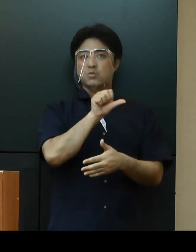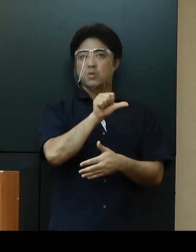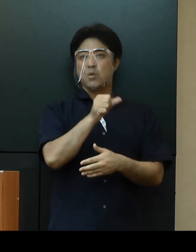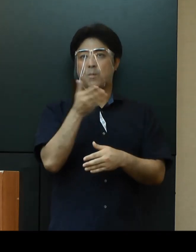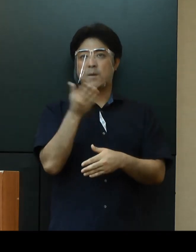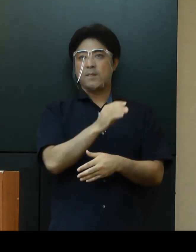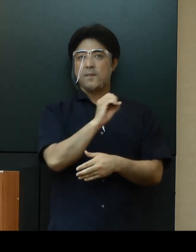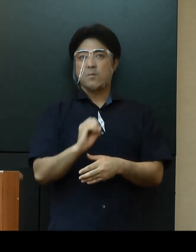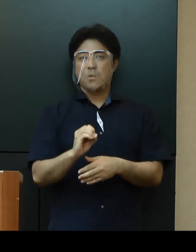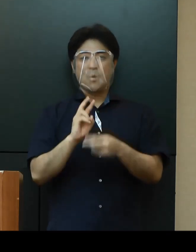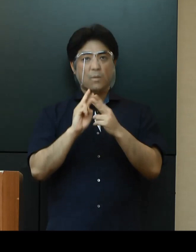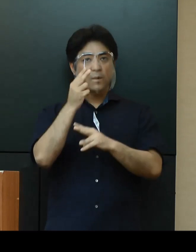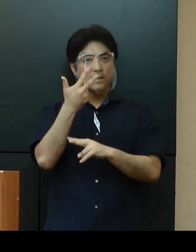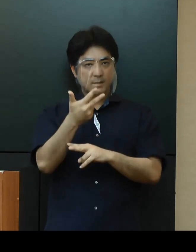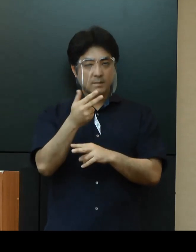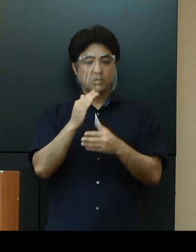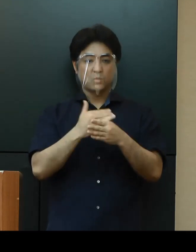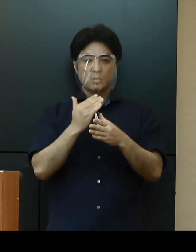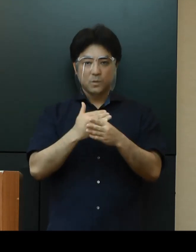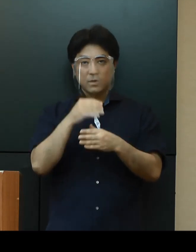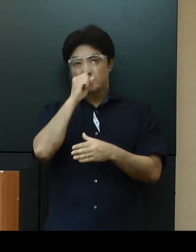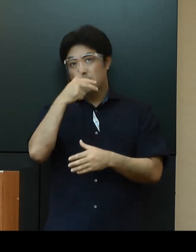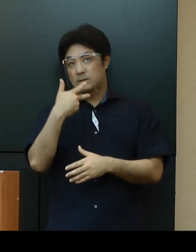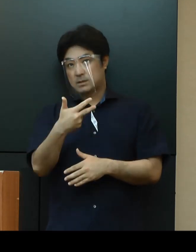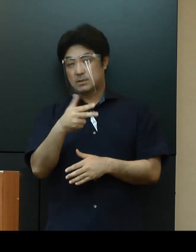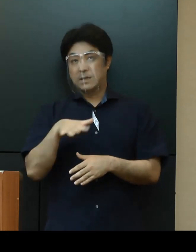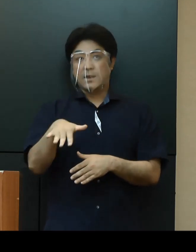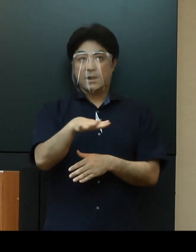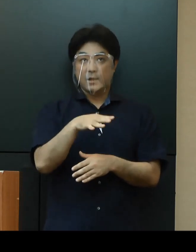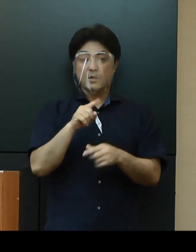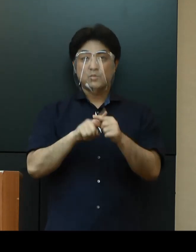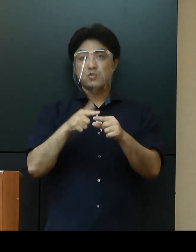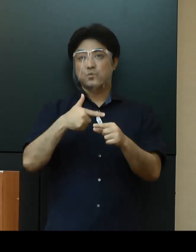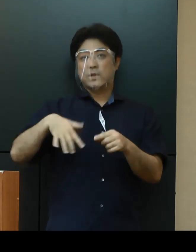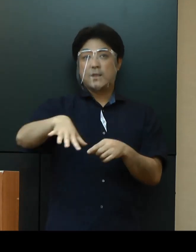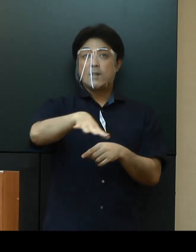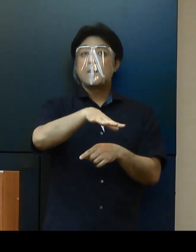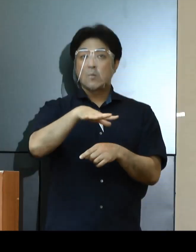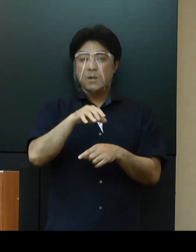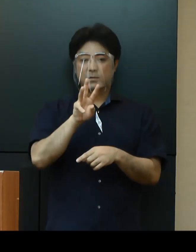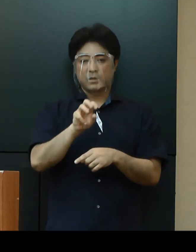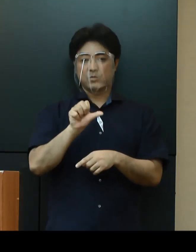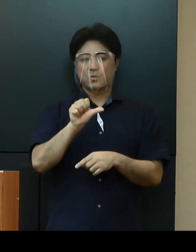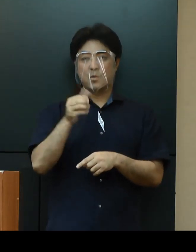沖縄市、うるま市、宜野湾市を含む中部保健所管内が35％となっており